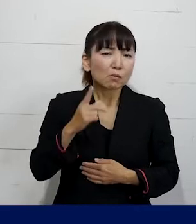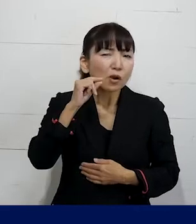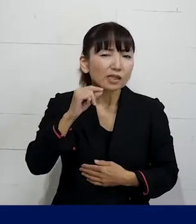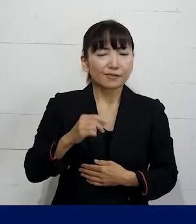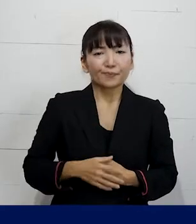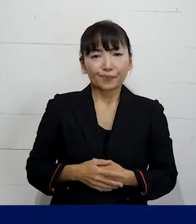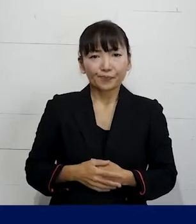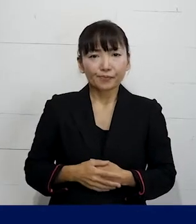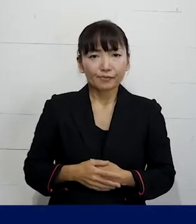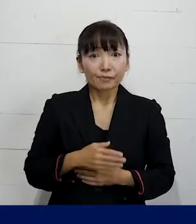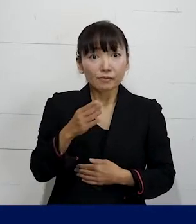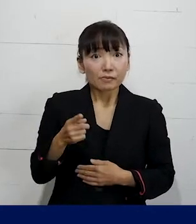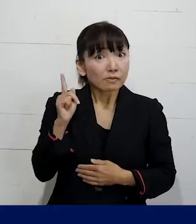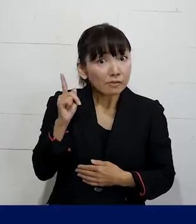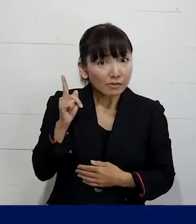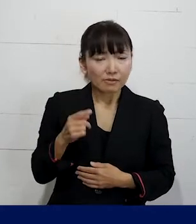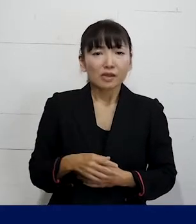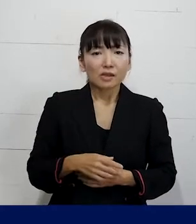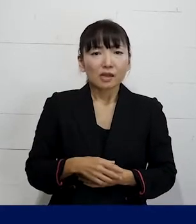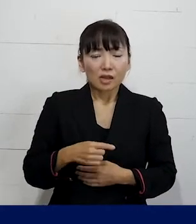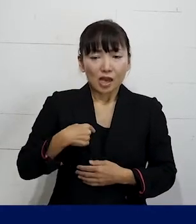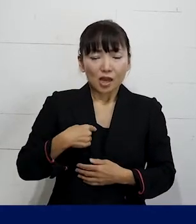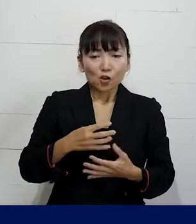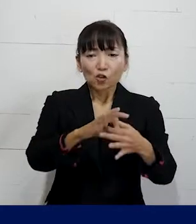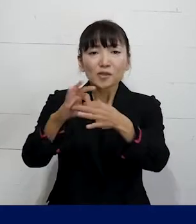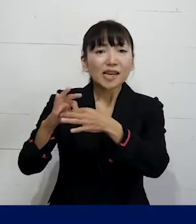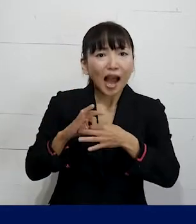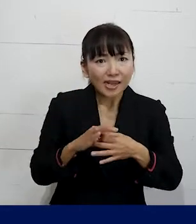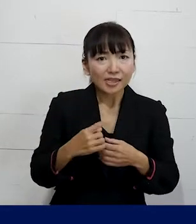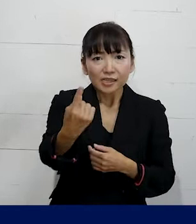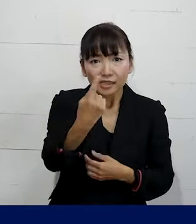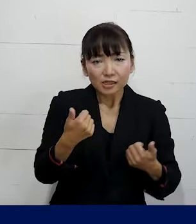ぜひ私たちに出会っていただきたいなと思います